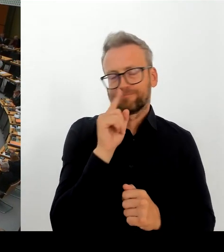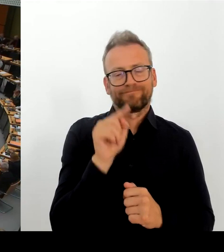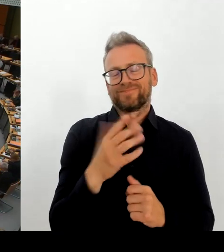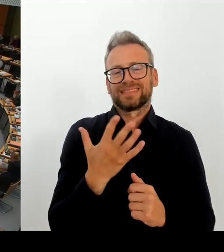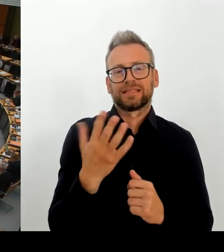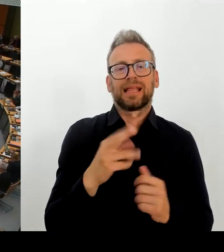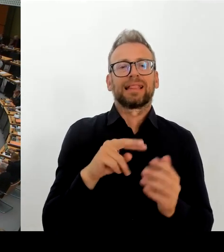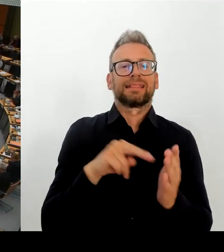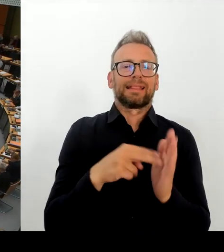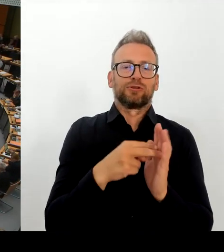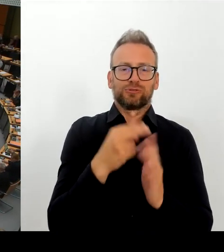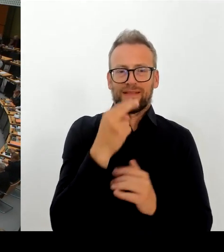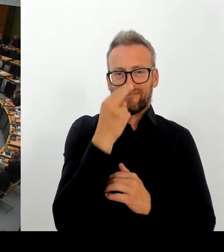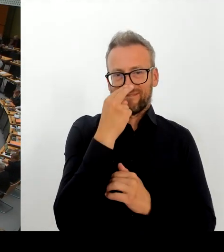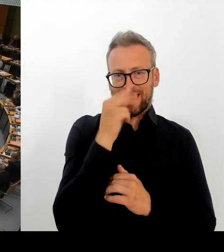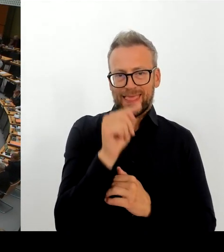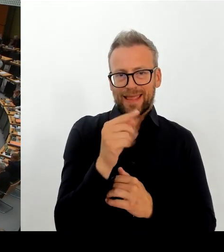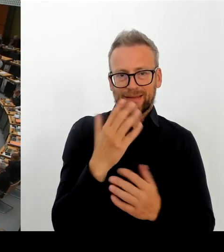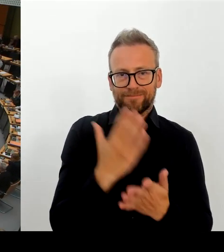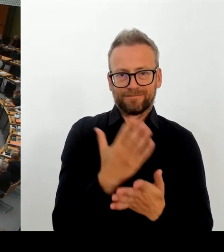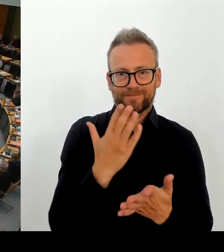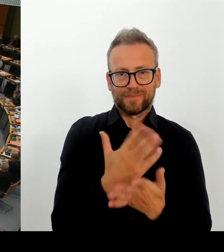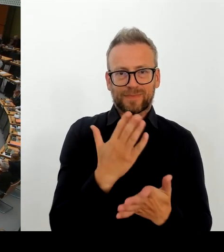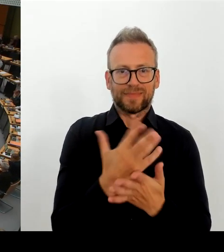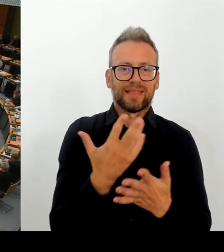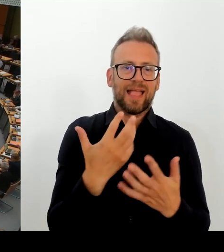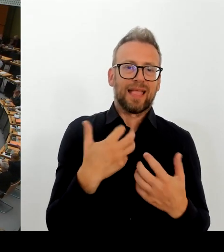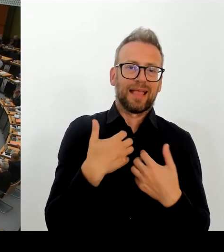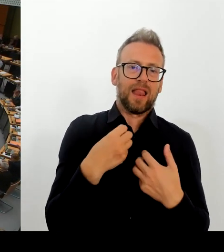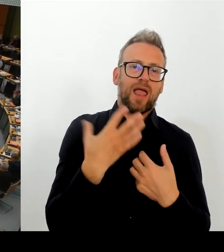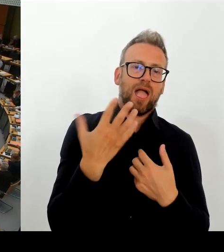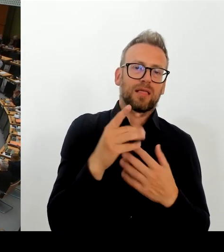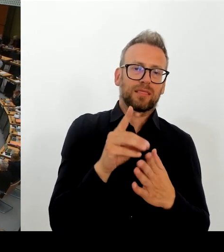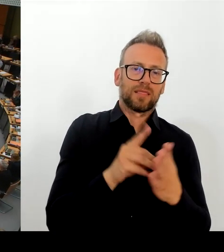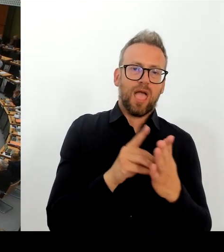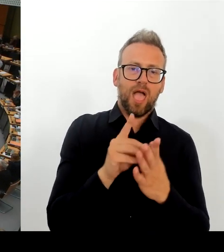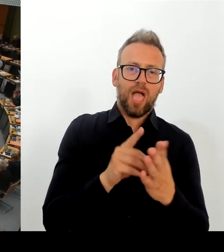Ich weiß gar nicht, was schlimmer ist. Ein Hackerangriff oder ein unfähiger Dienstleister für die E-Akte.